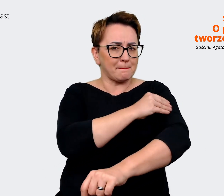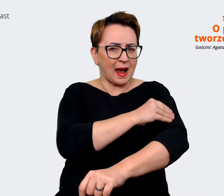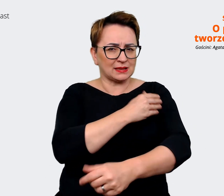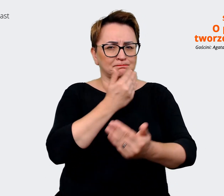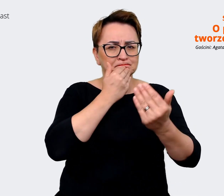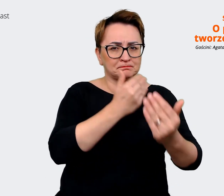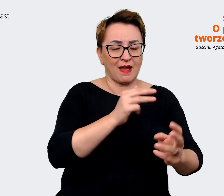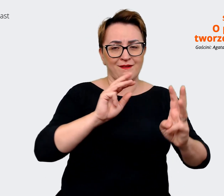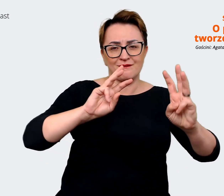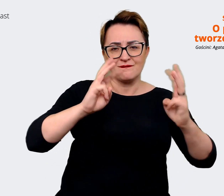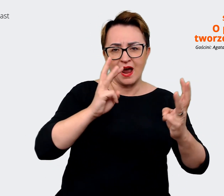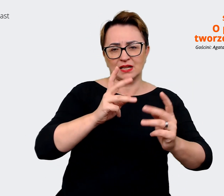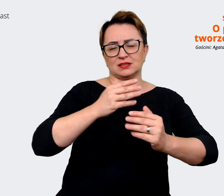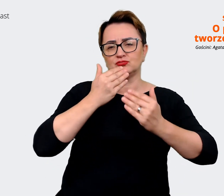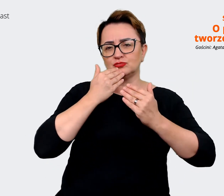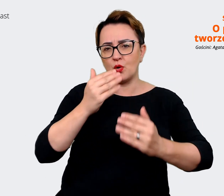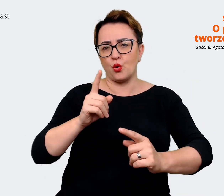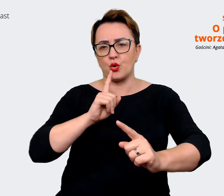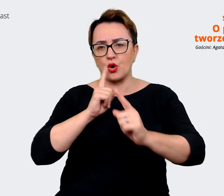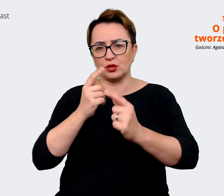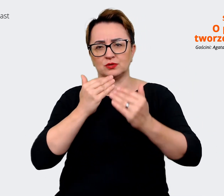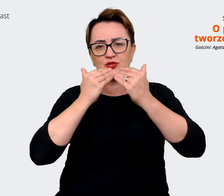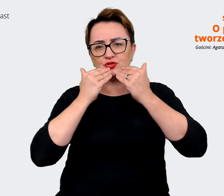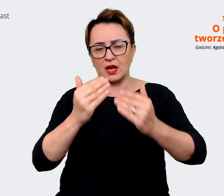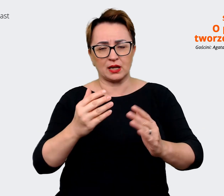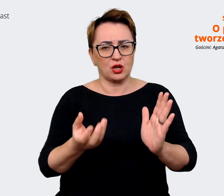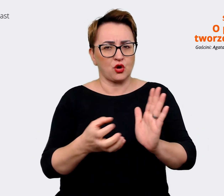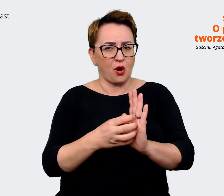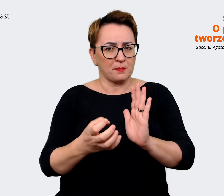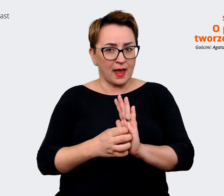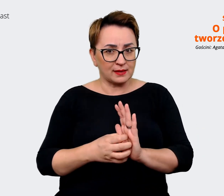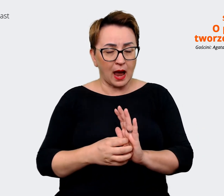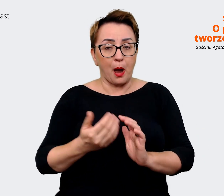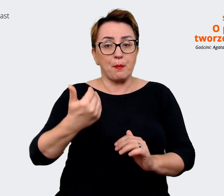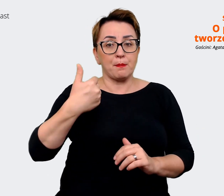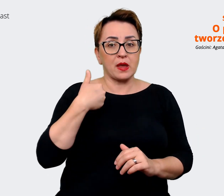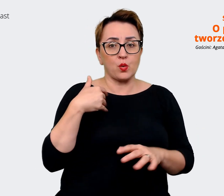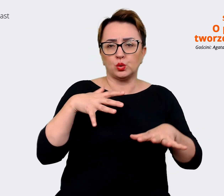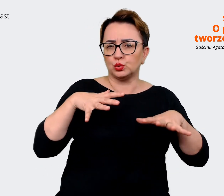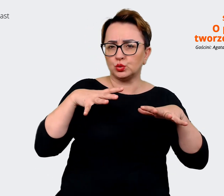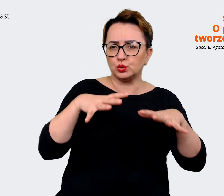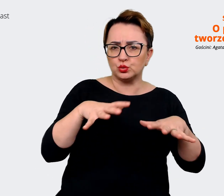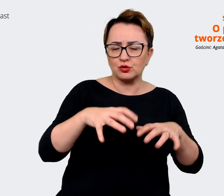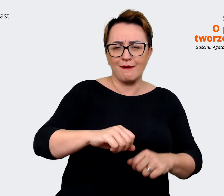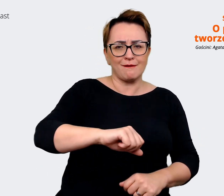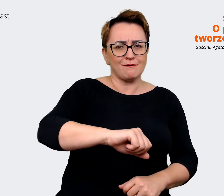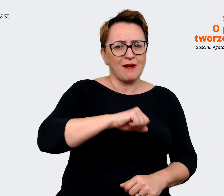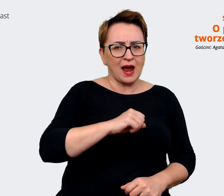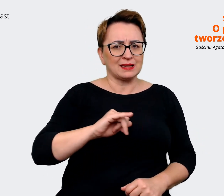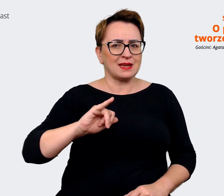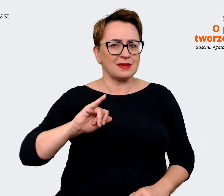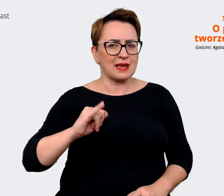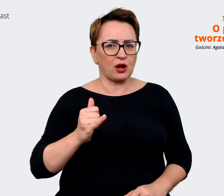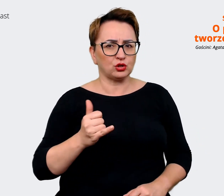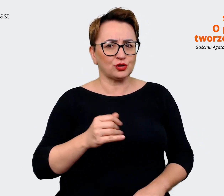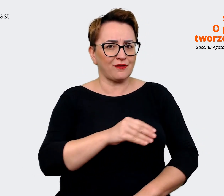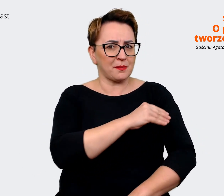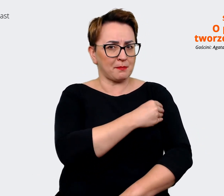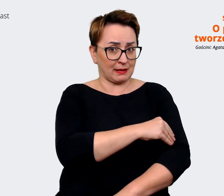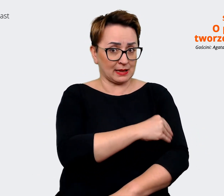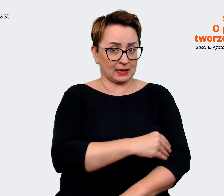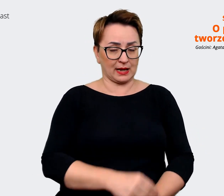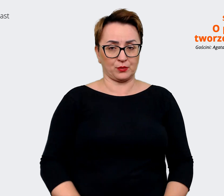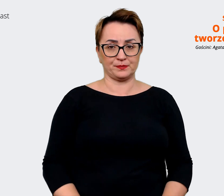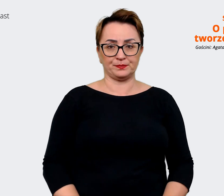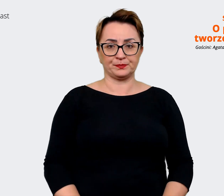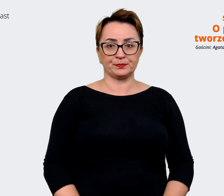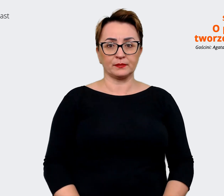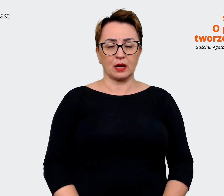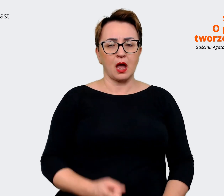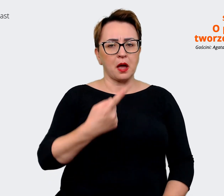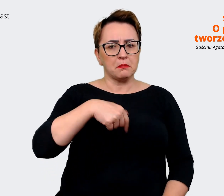z rozmów, komentarzy, mieliśmy bardzo dużo fajnego jakościowego materiału i stwierdziliśmy, że skoro